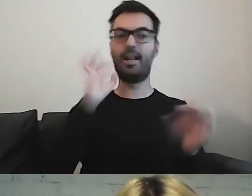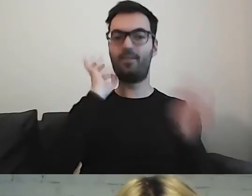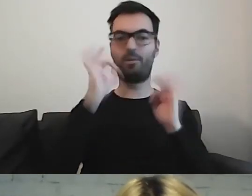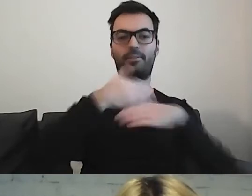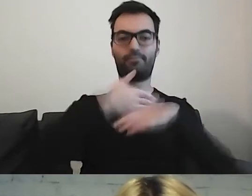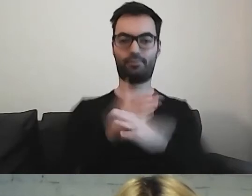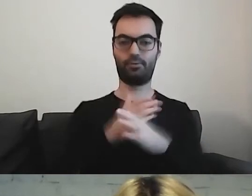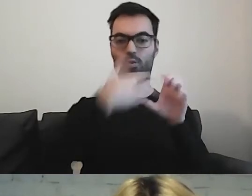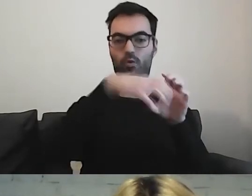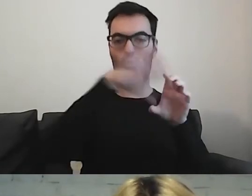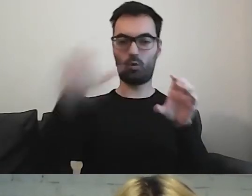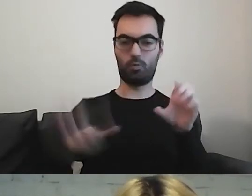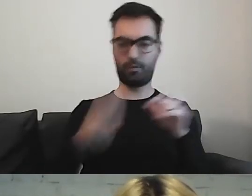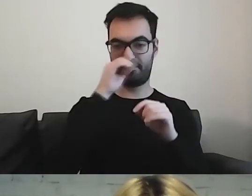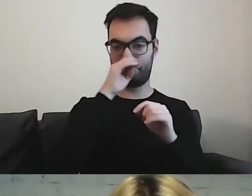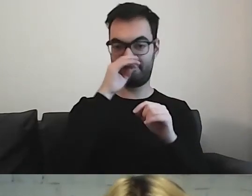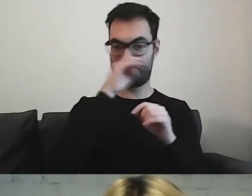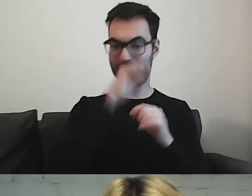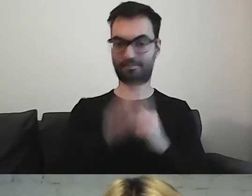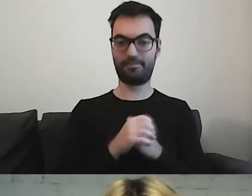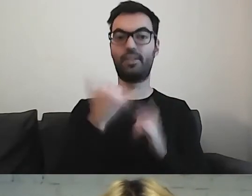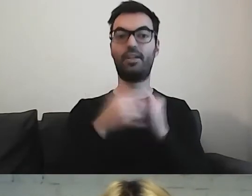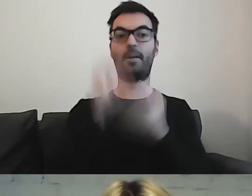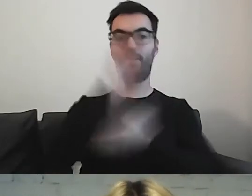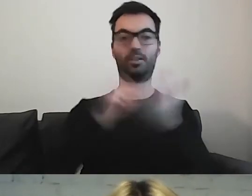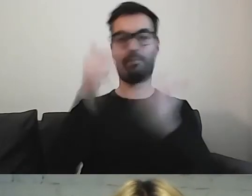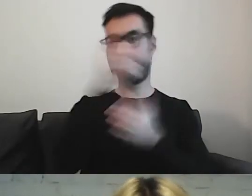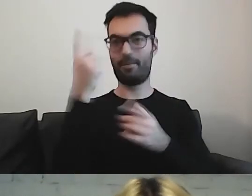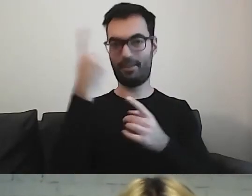Jeśli piszemy na dany temat, zawrzyjmy go w jednym akapicie.